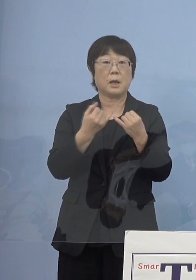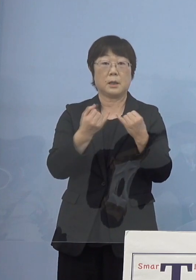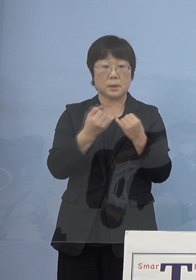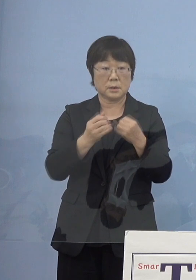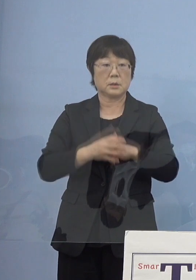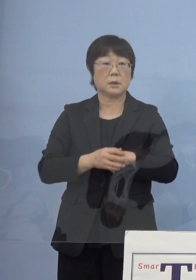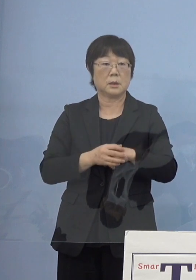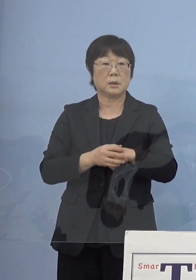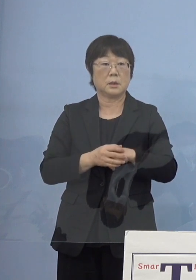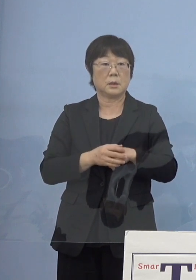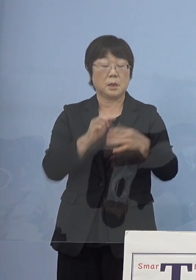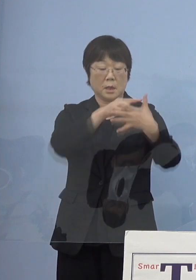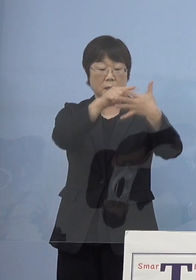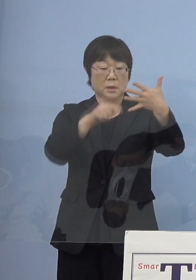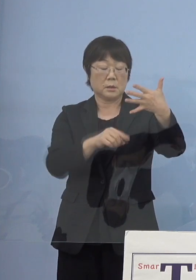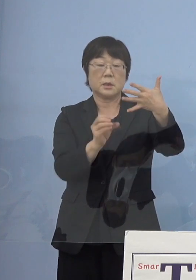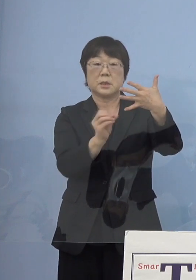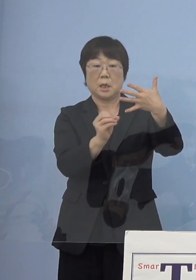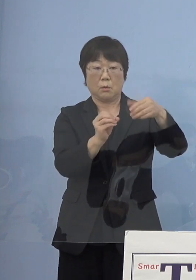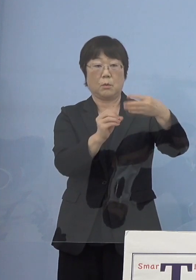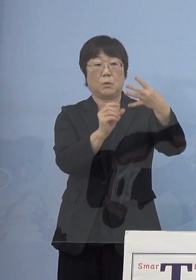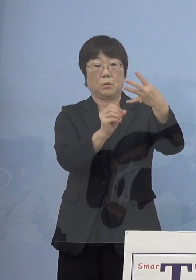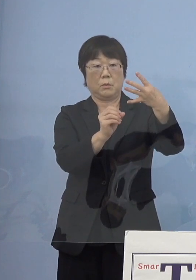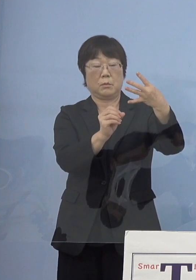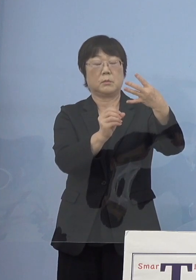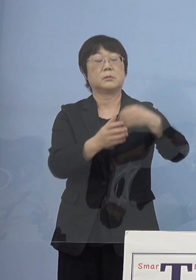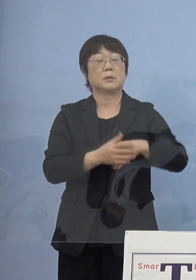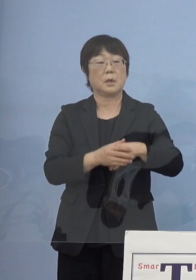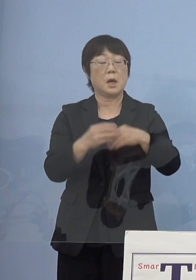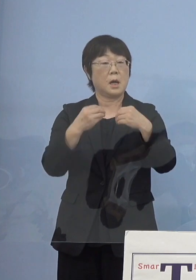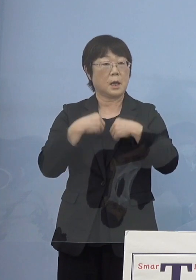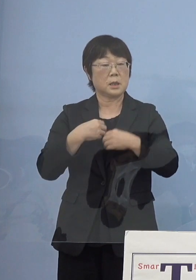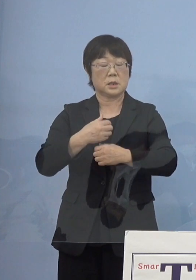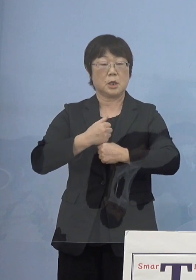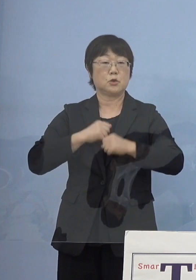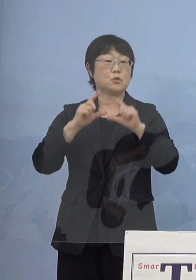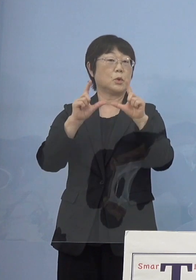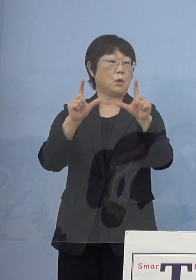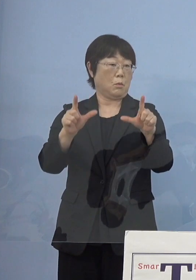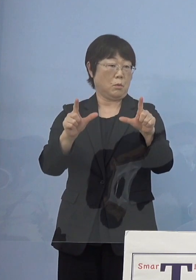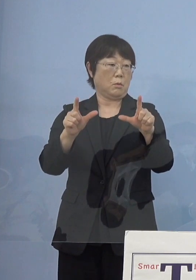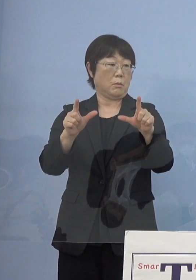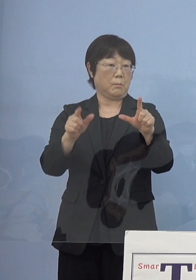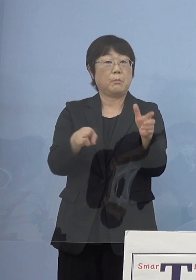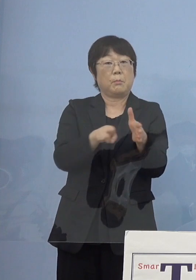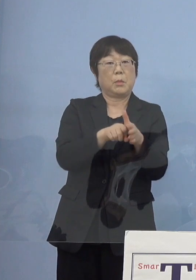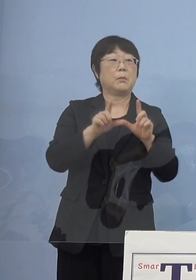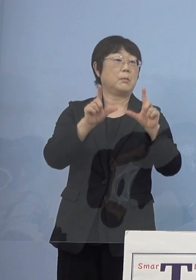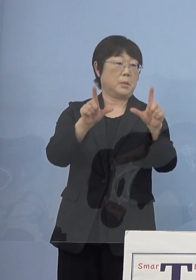ステージでいうと0 つまり「感染注意報」というものを出している